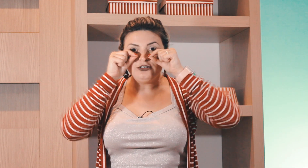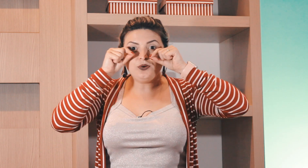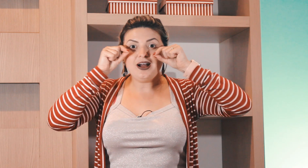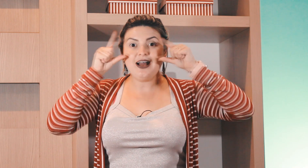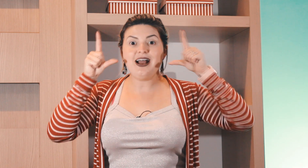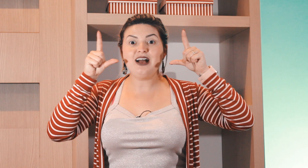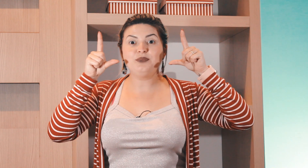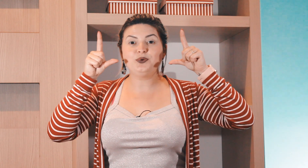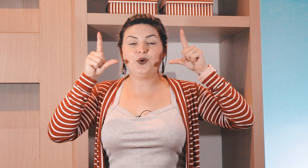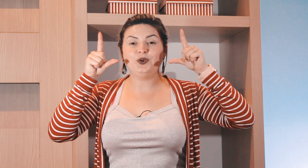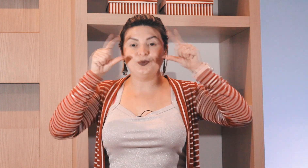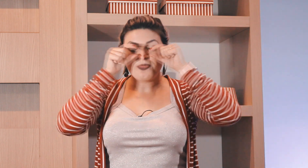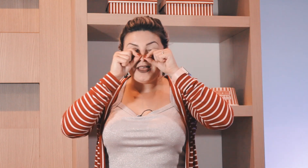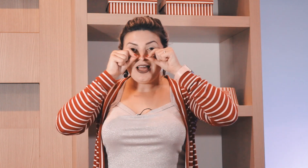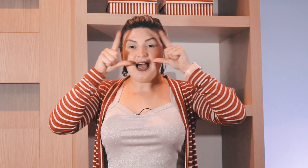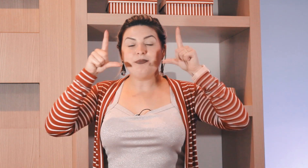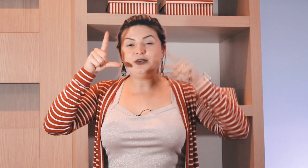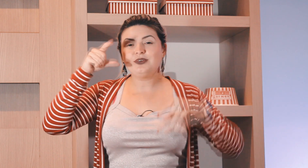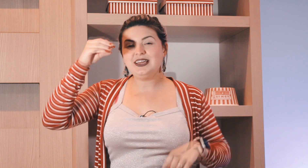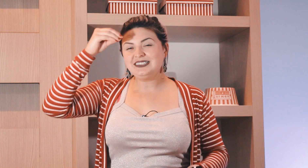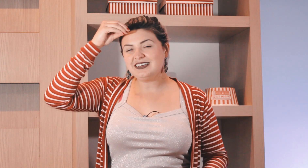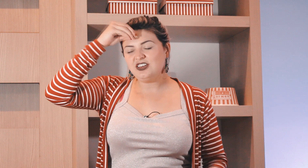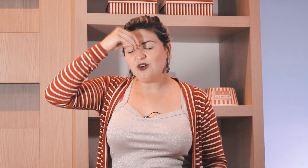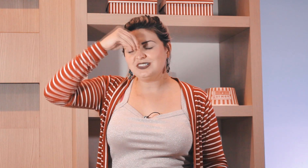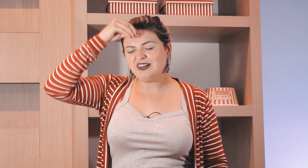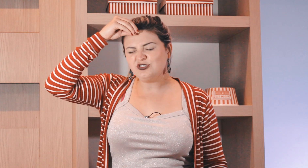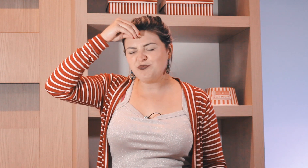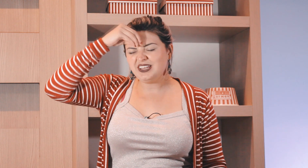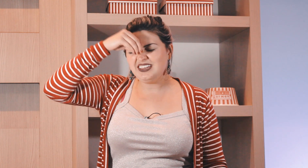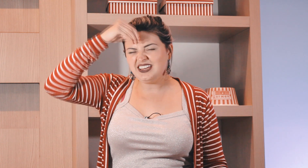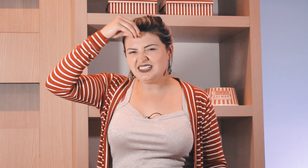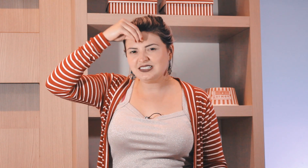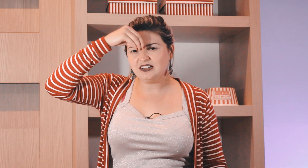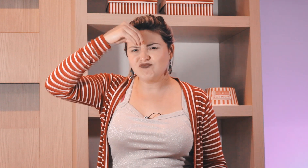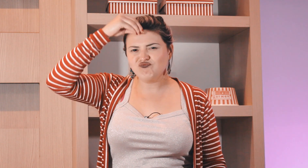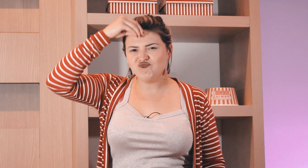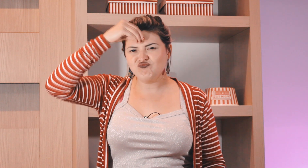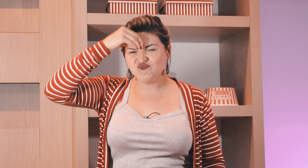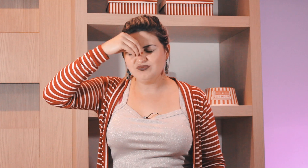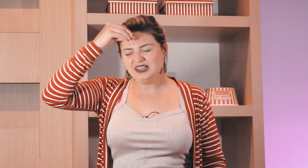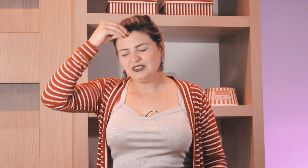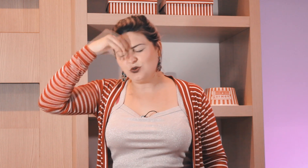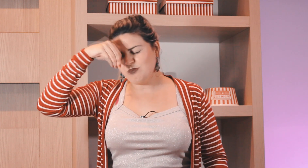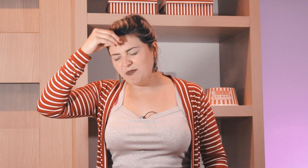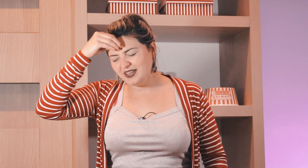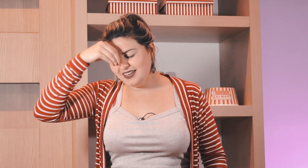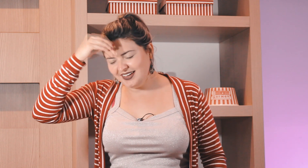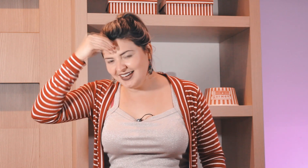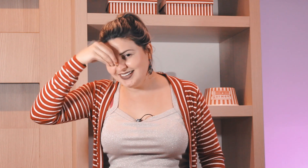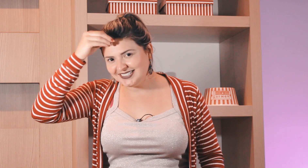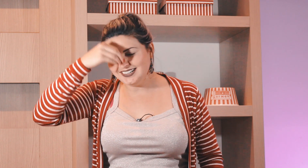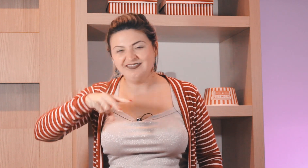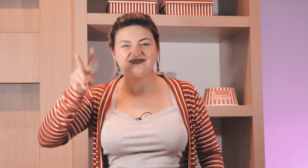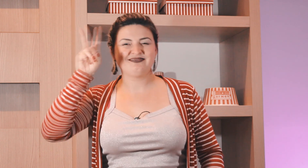fechado abre o olho, e esse aqui ó o sinal de preguiça tô com uma preguiça